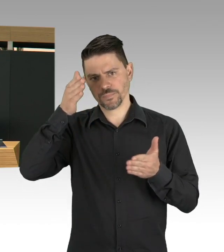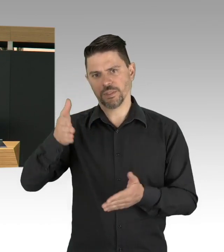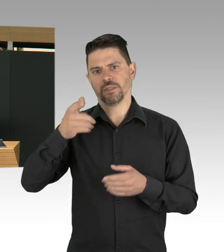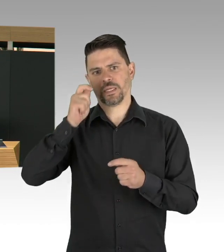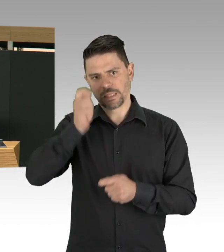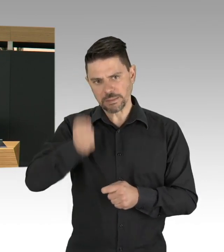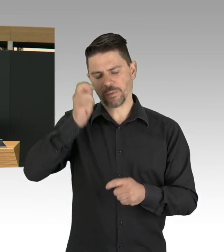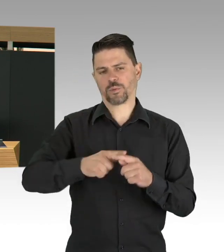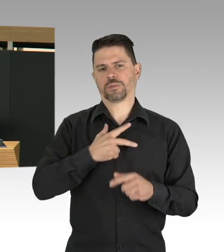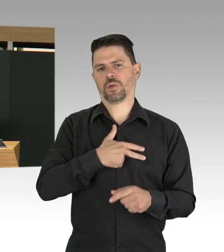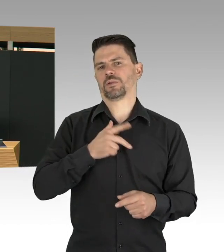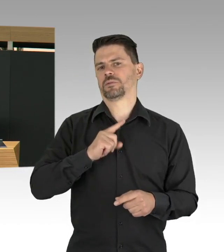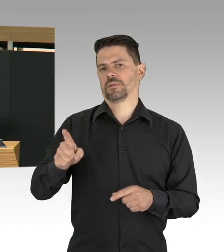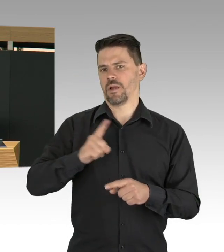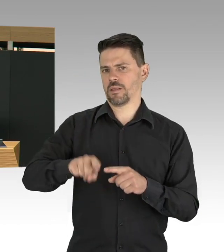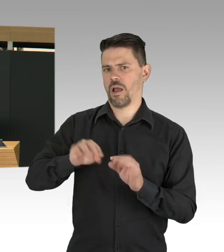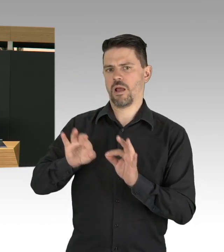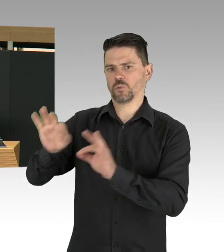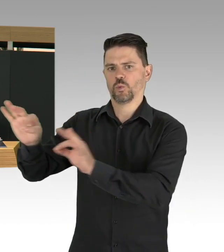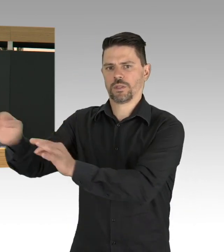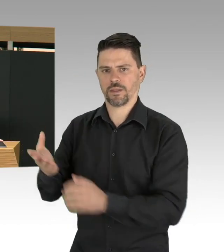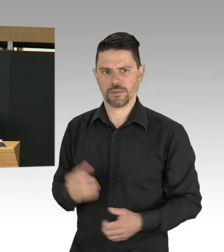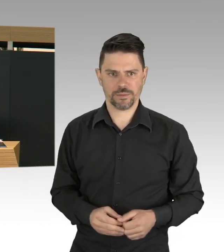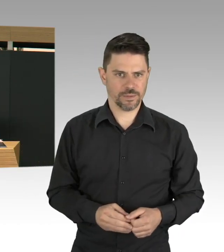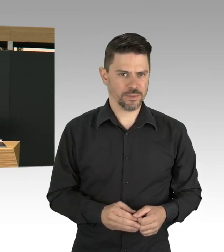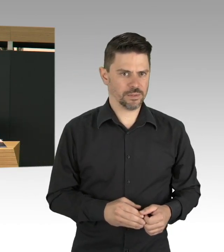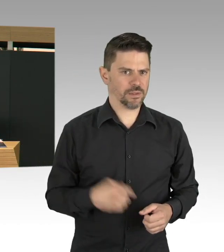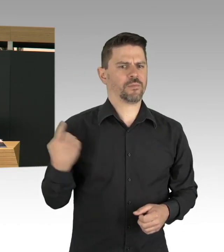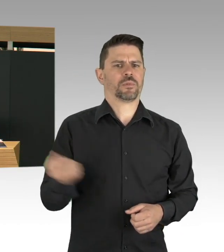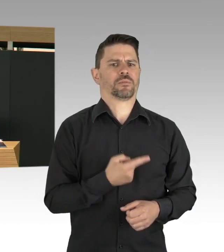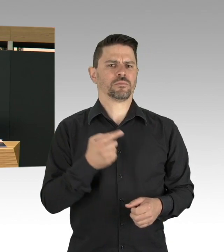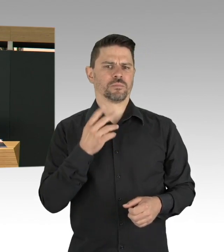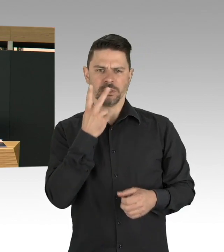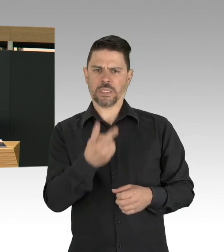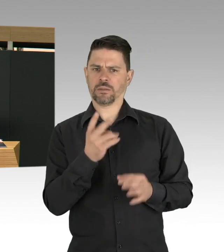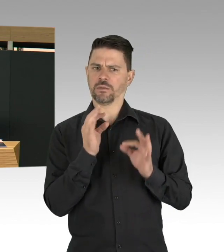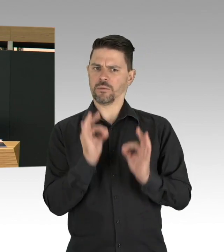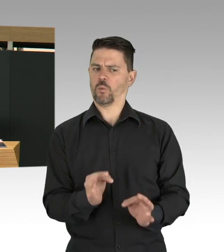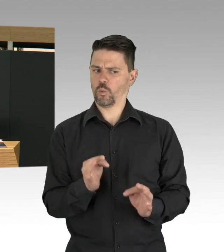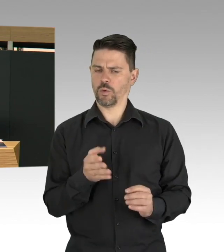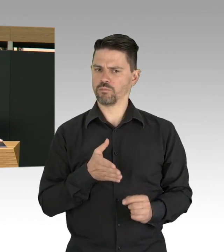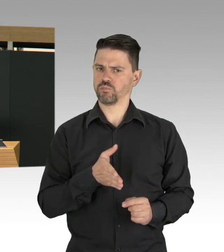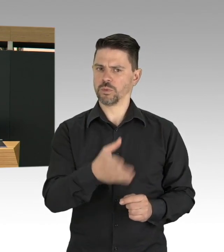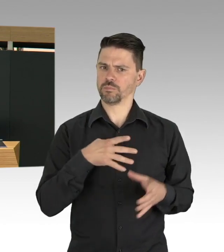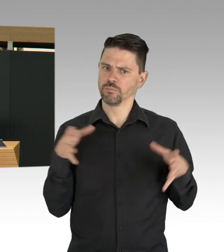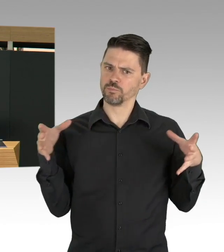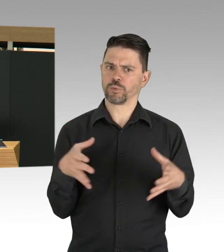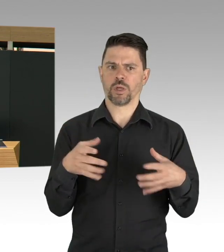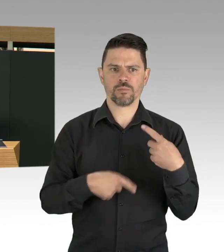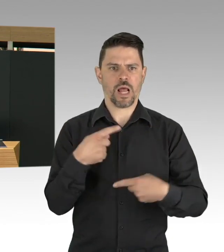das heißt, wenn ein Impfstoff da ist, auch dann müssen wir gucken, wen wir zuerst impfen. Welche Risikogruppen zuerst geimpft werden müssen